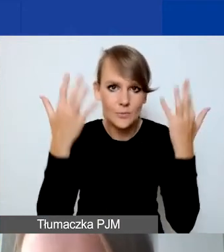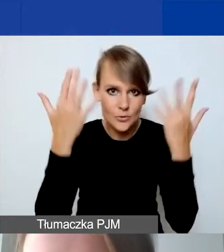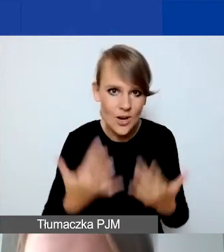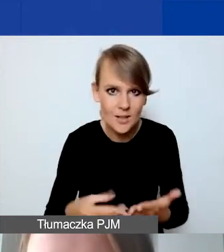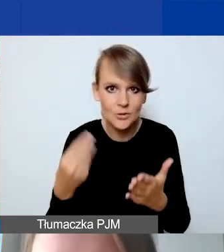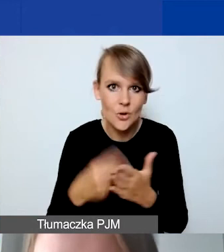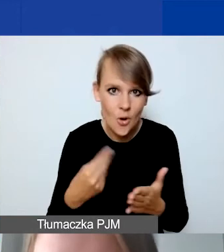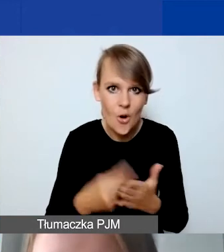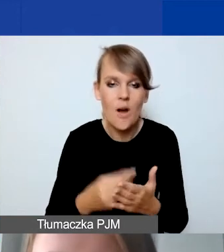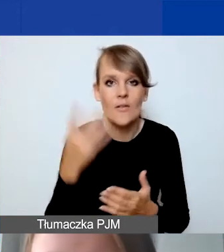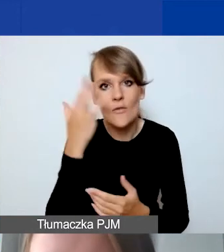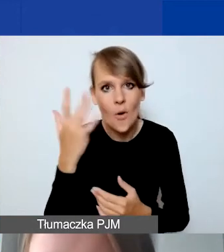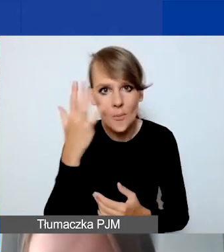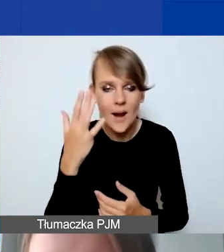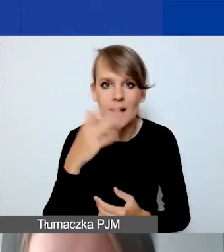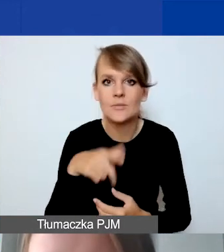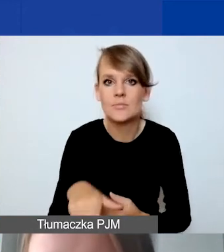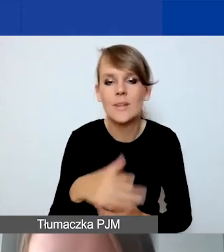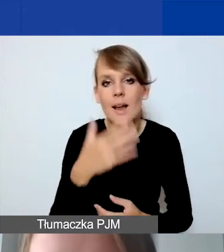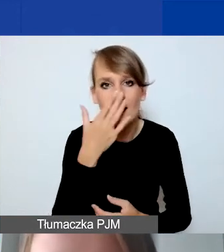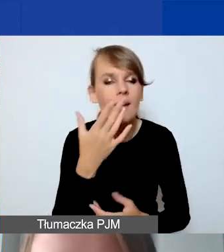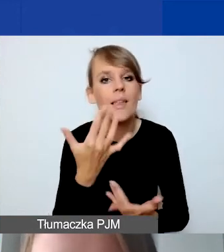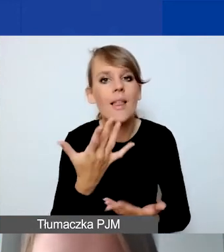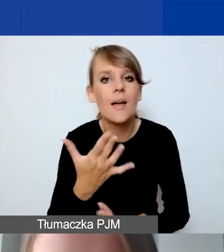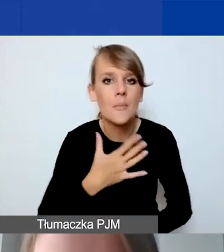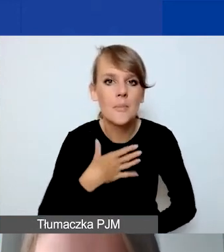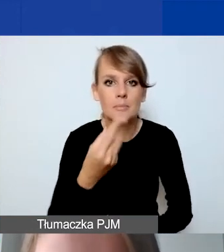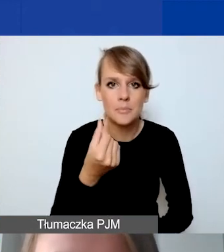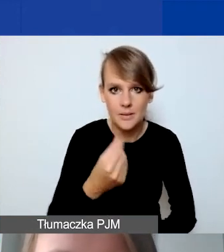wyobrażenie sobie, jakie mamy środki do państwa dyspozycji.